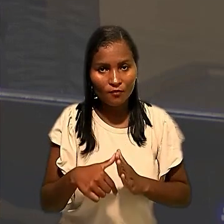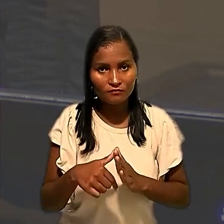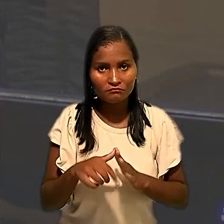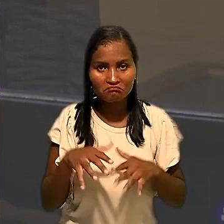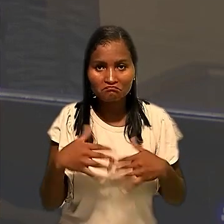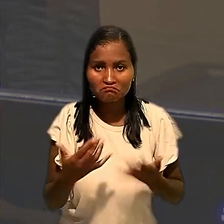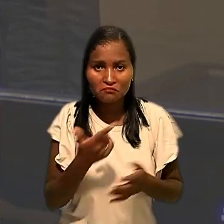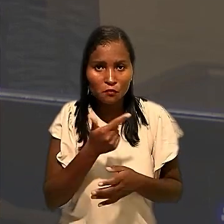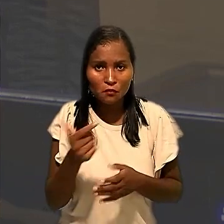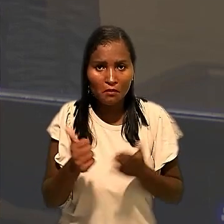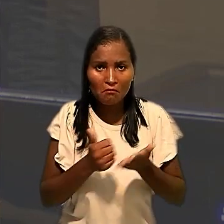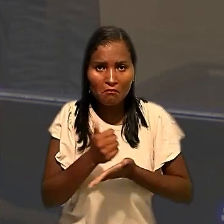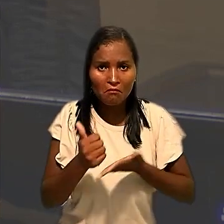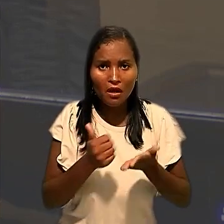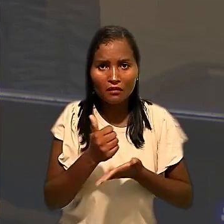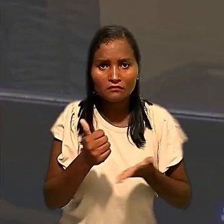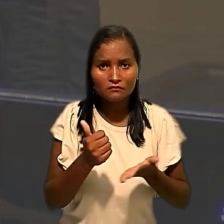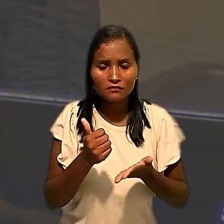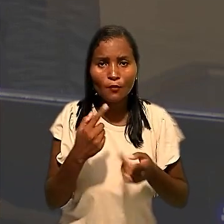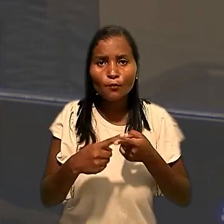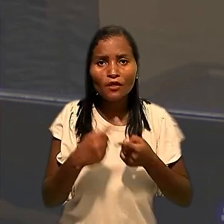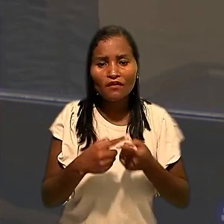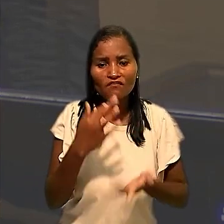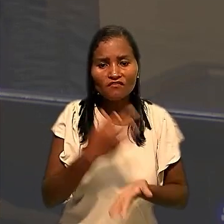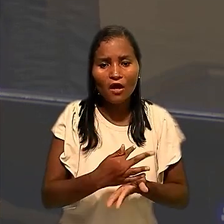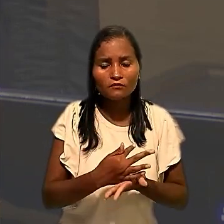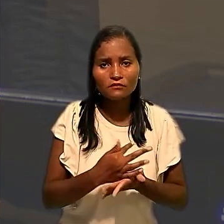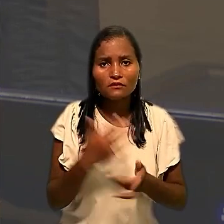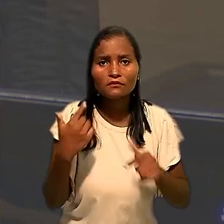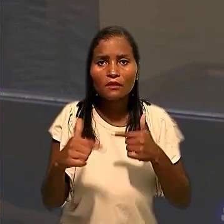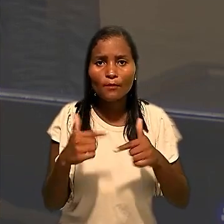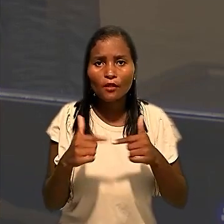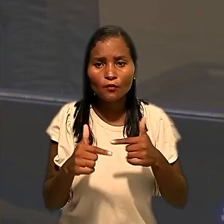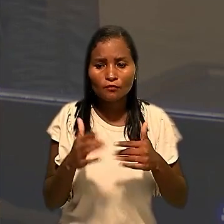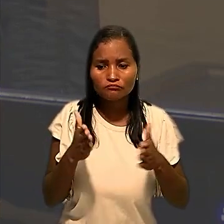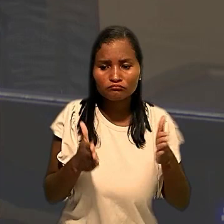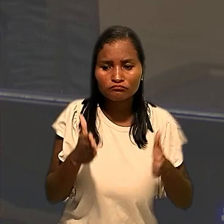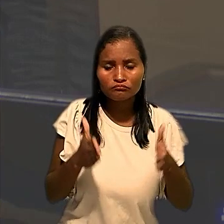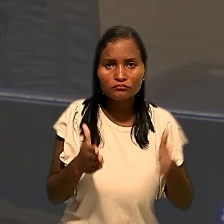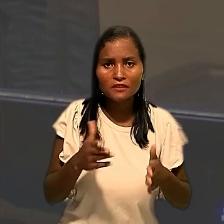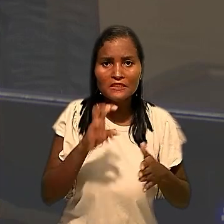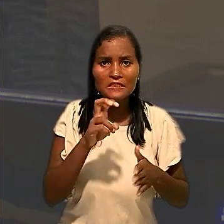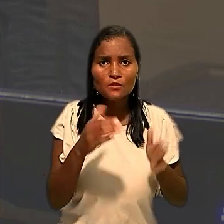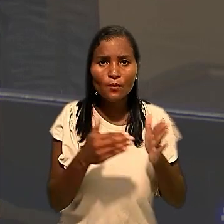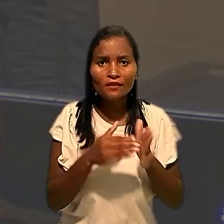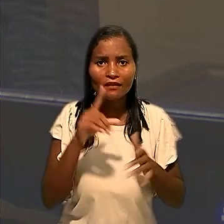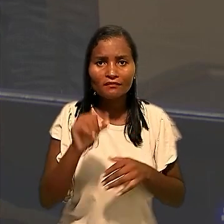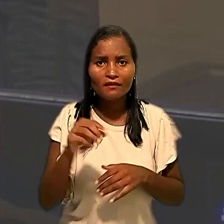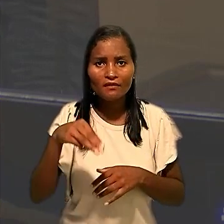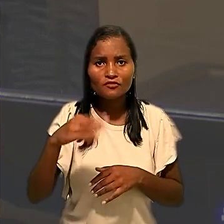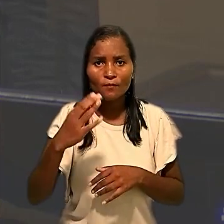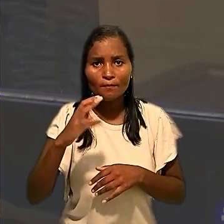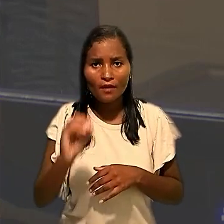alicerça a ausência dos trabalhadores no período compreendido, entre 5 e 10 de março de 2021,